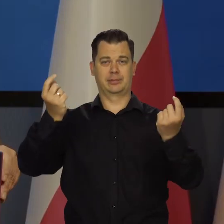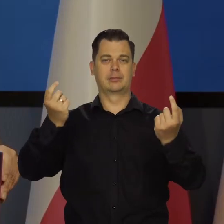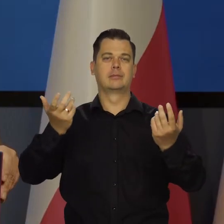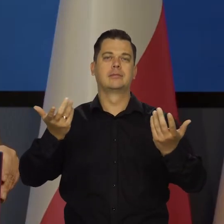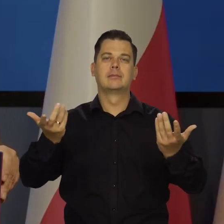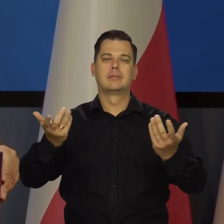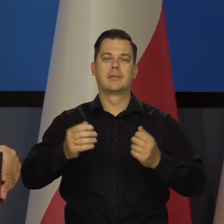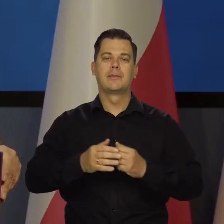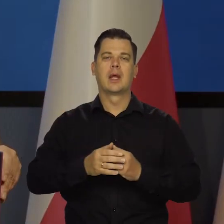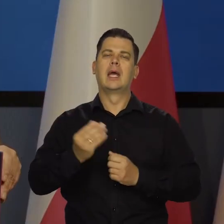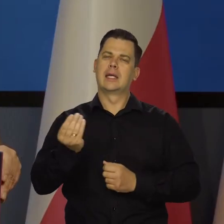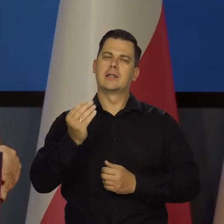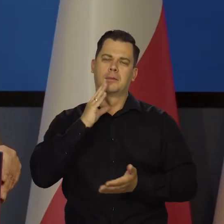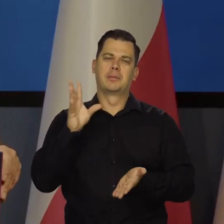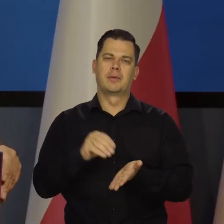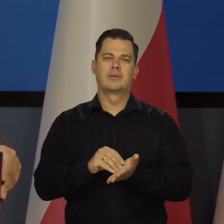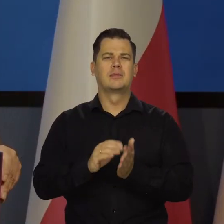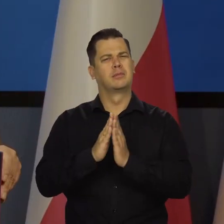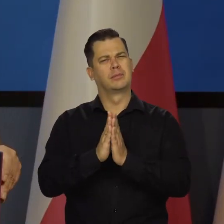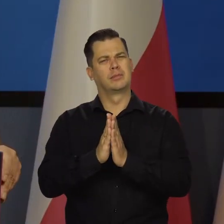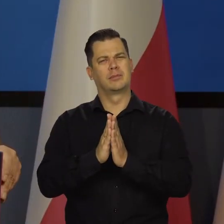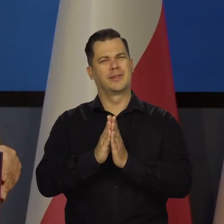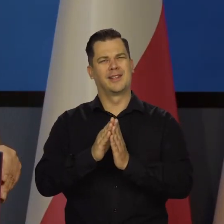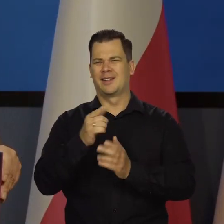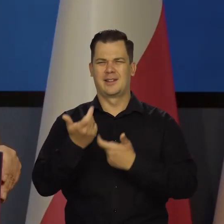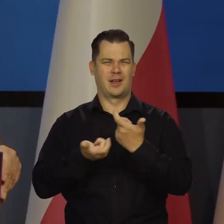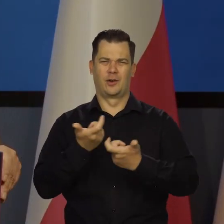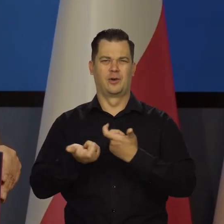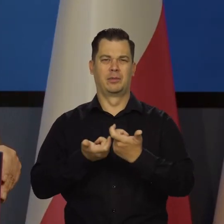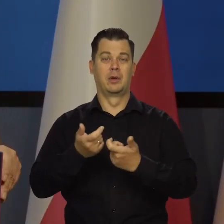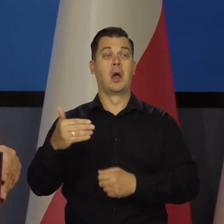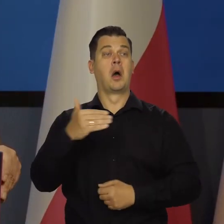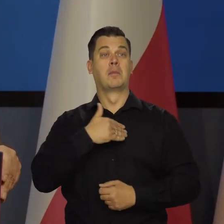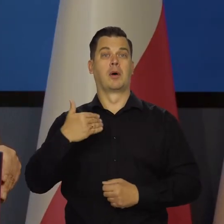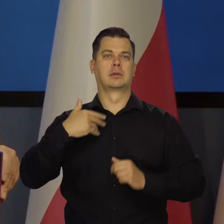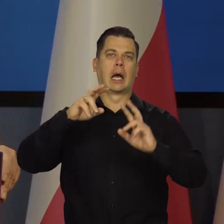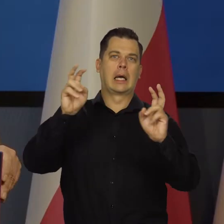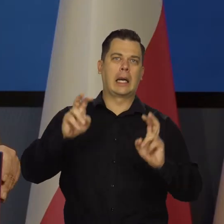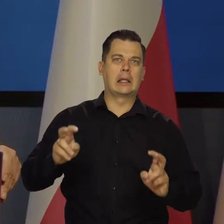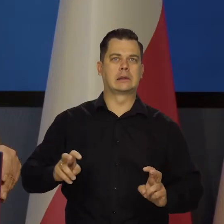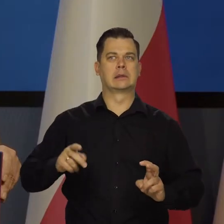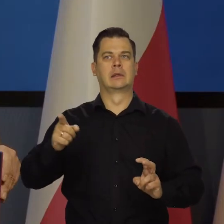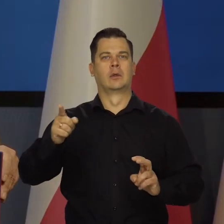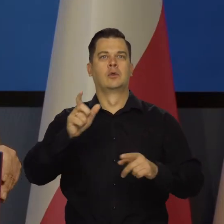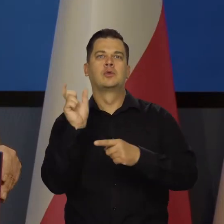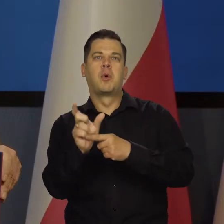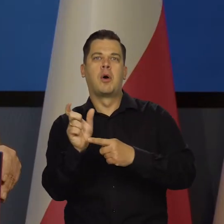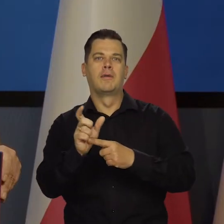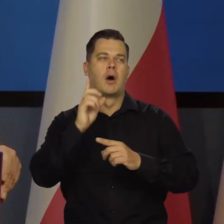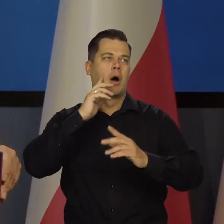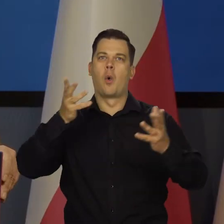No i jeszcze raz apeluję nie używać, nie dać się wcisnąć w to, że jest w Polsce jakiś straszny kryzys, że wszystko się wali,